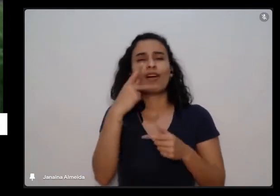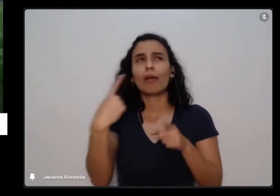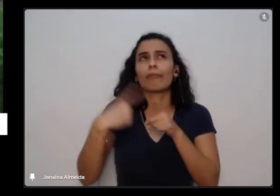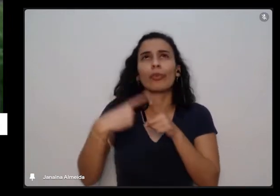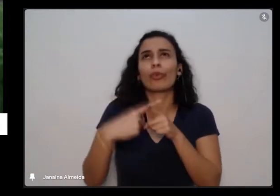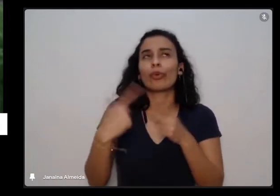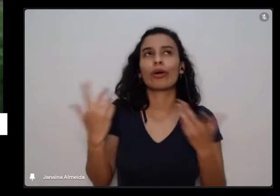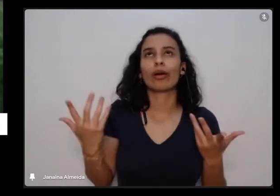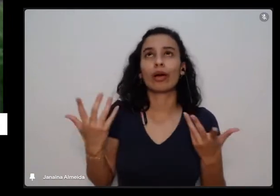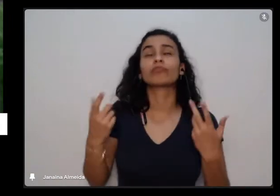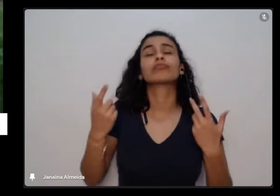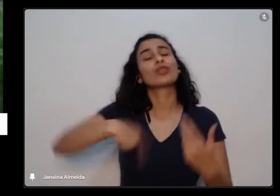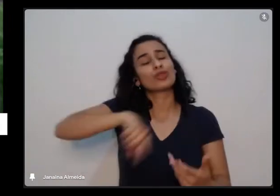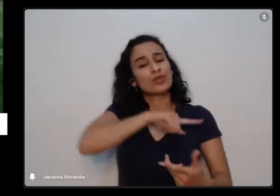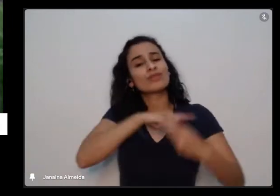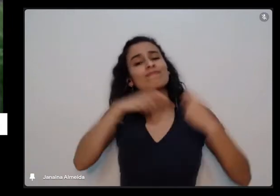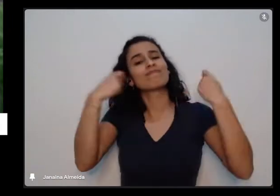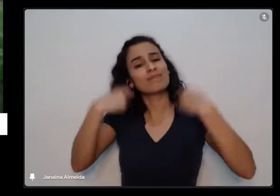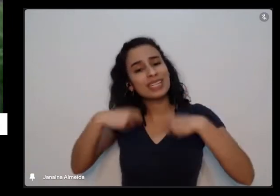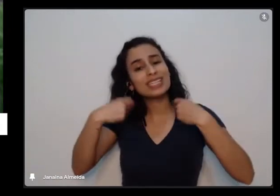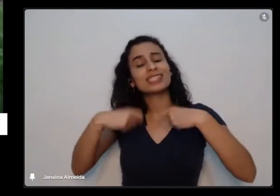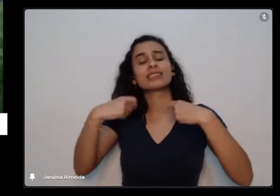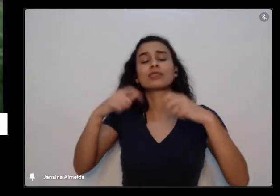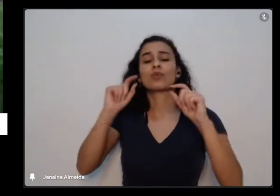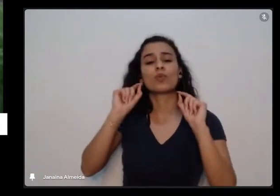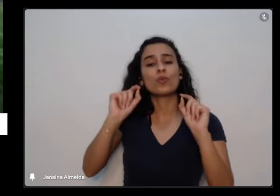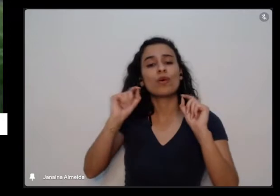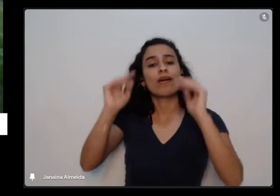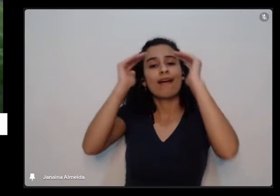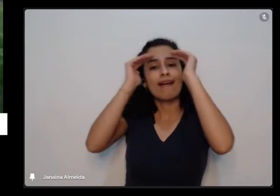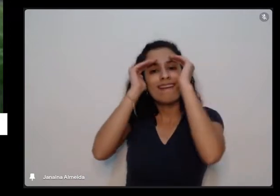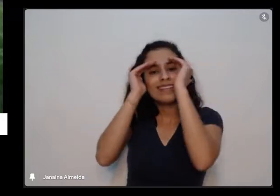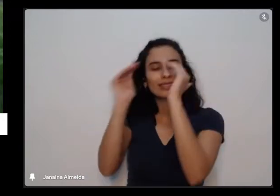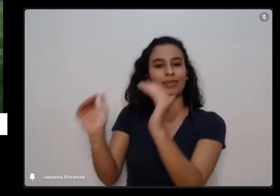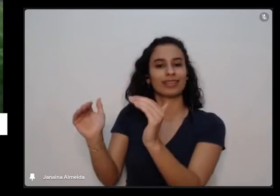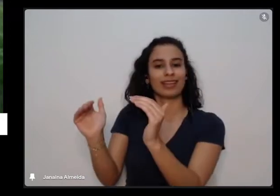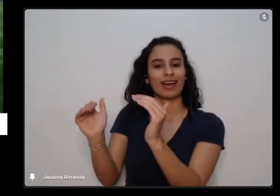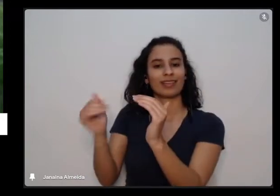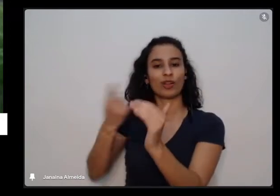aprende a respeitar quando a gente cultiva uma continha são os tempos da natureza os tempos da